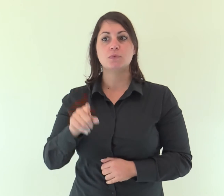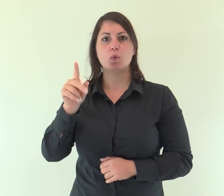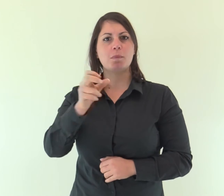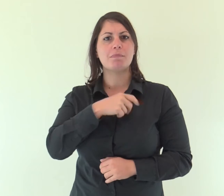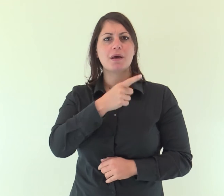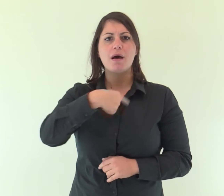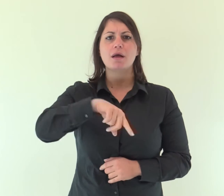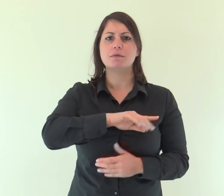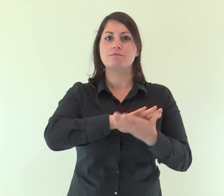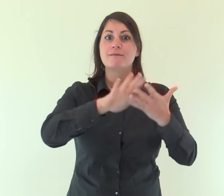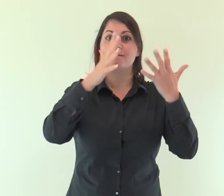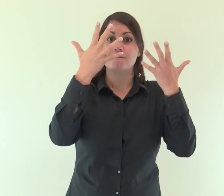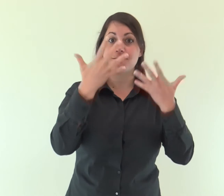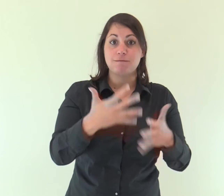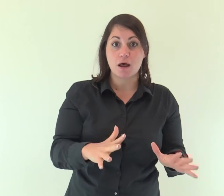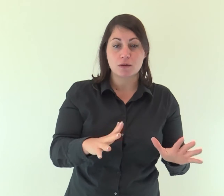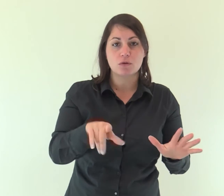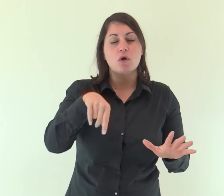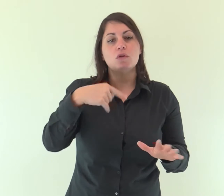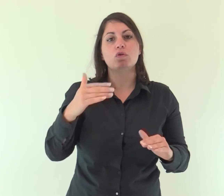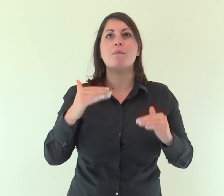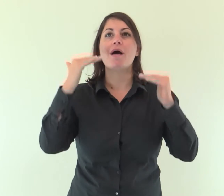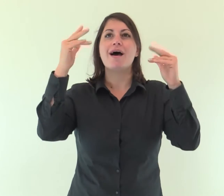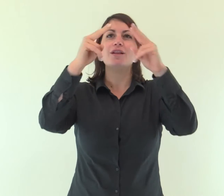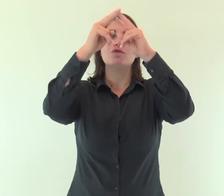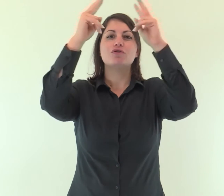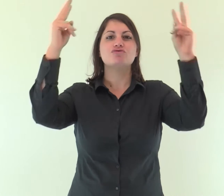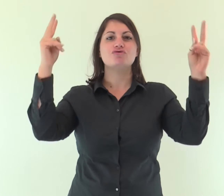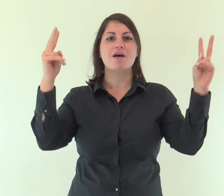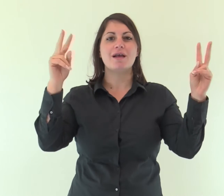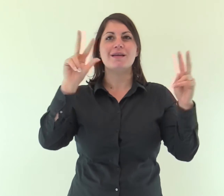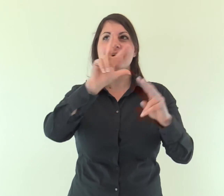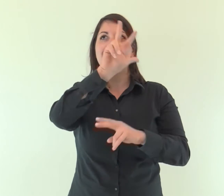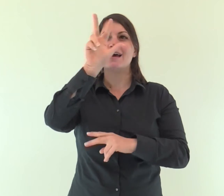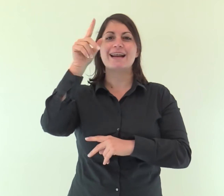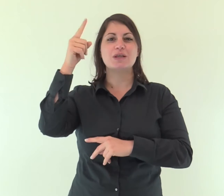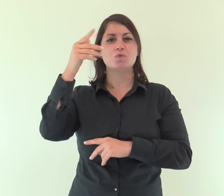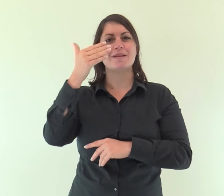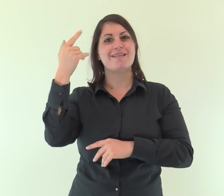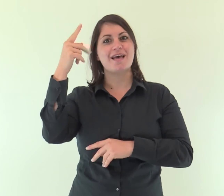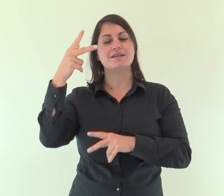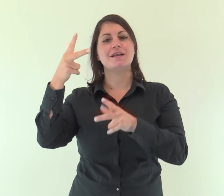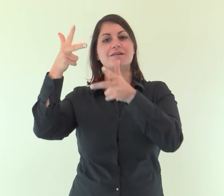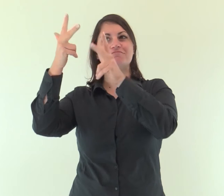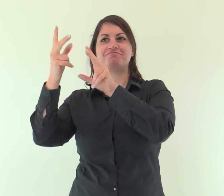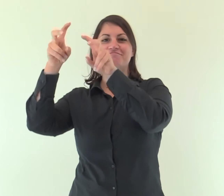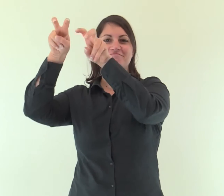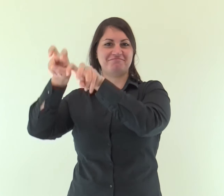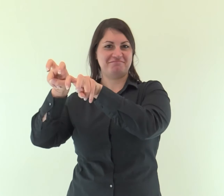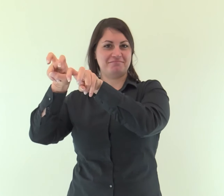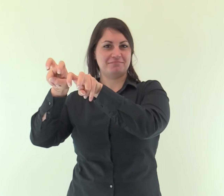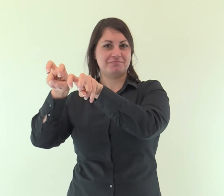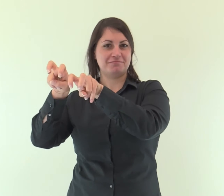Dopo aver compiuto la purificazione dei peccati, sedette alla destra della maestà nell'alto dei cieli,